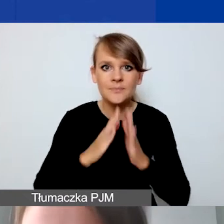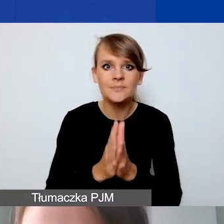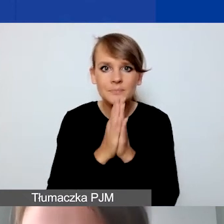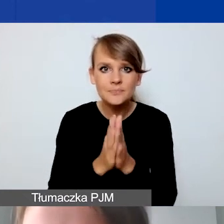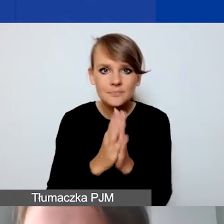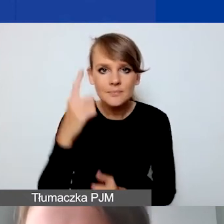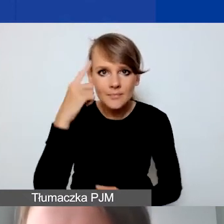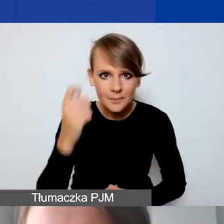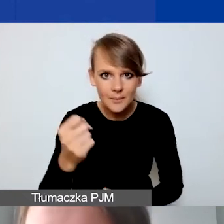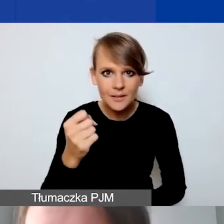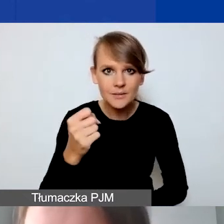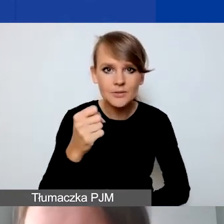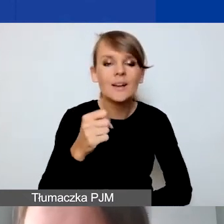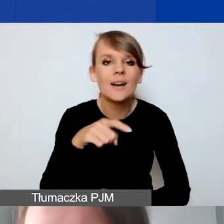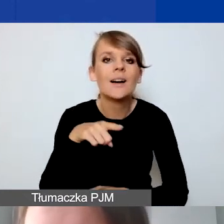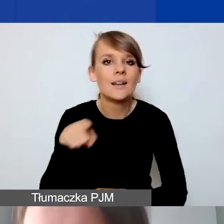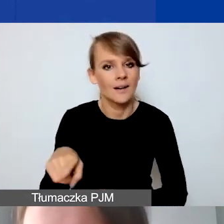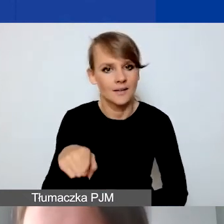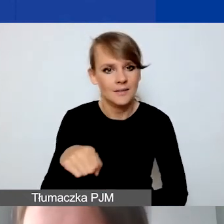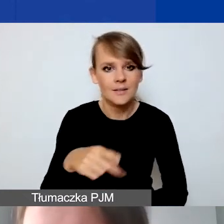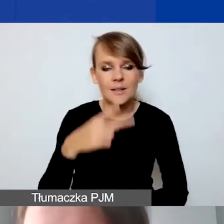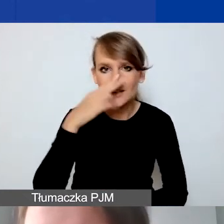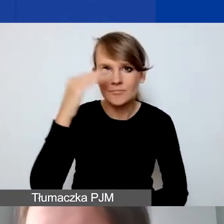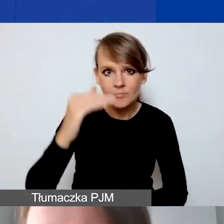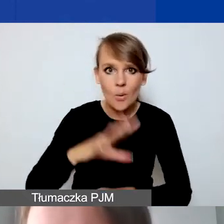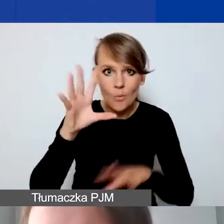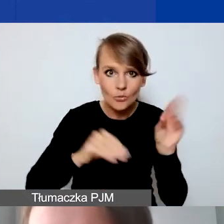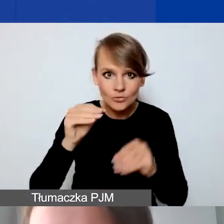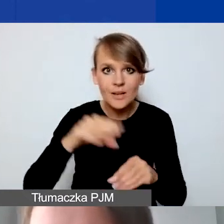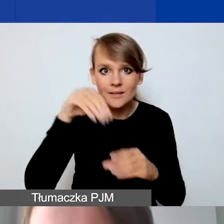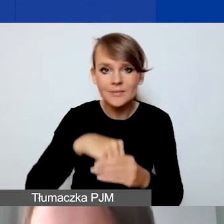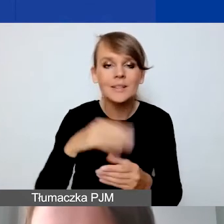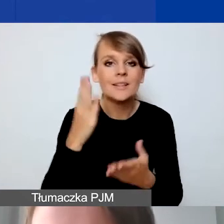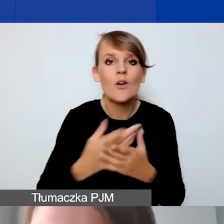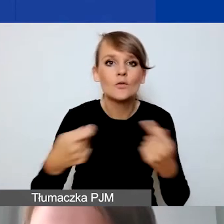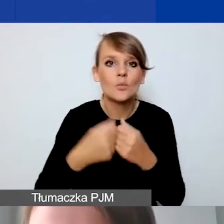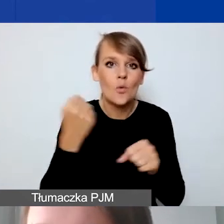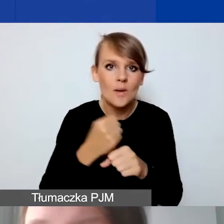powiedziałam, że wyszczególniona jest w budżecie tylko współpraca dwustronna z Państw-Darczyńców,